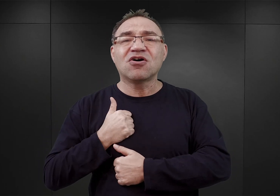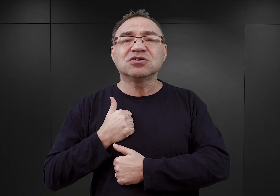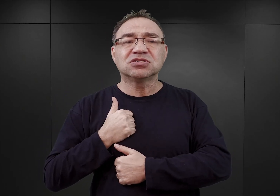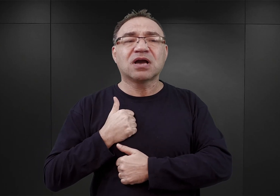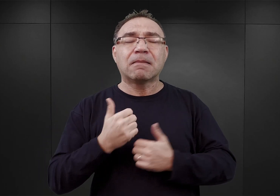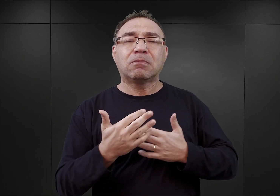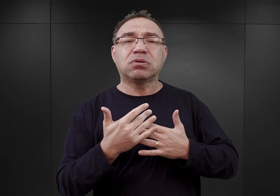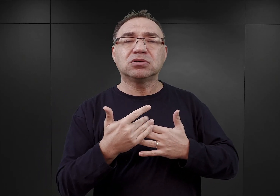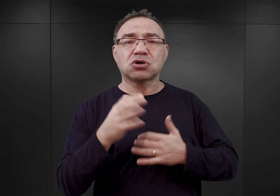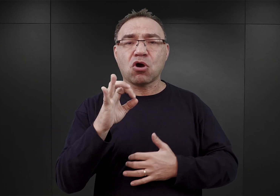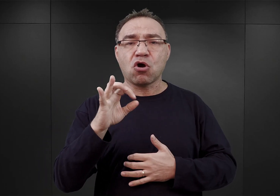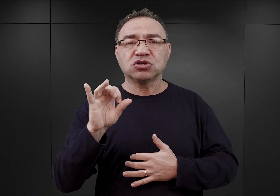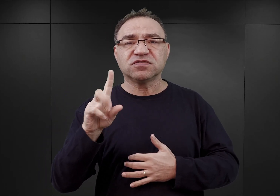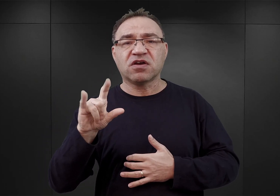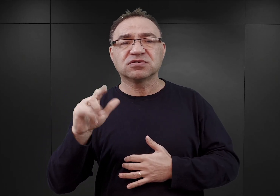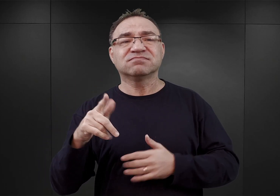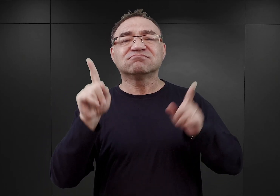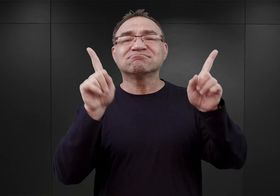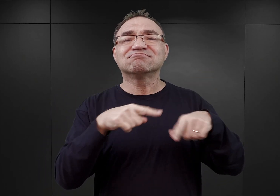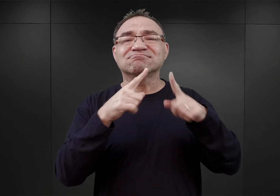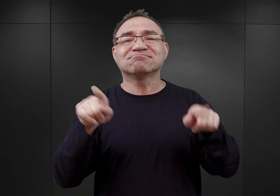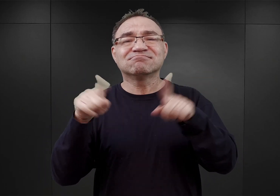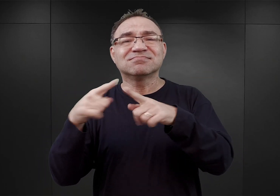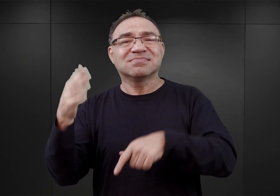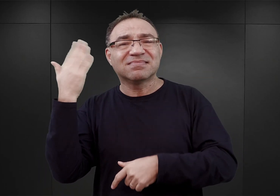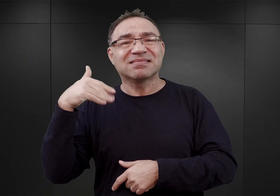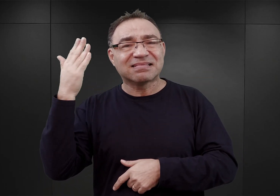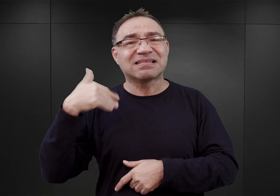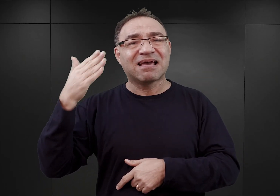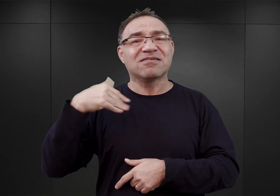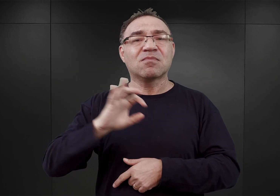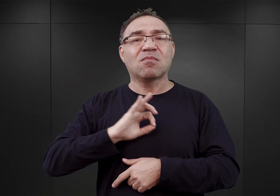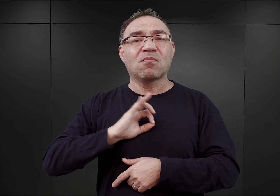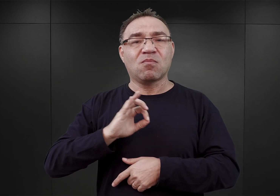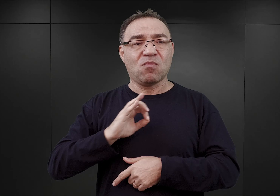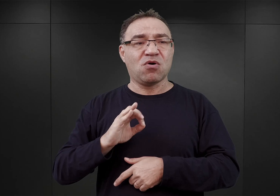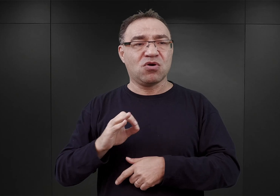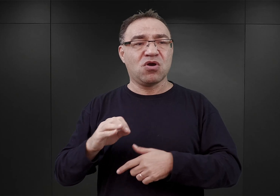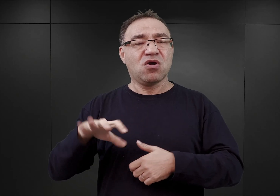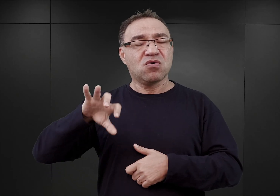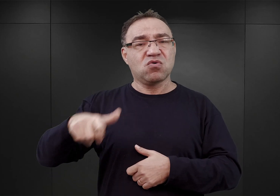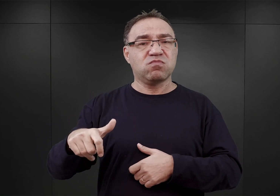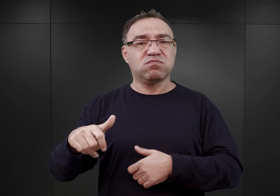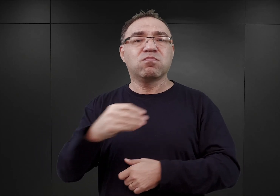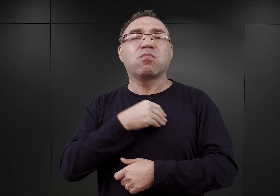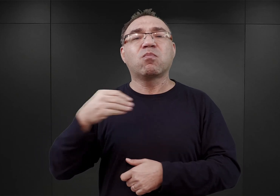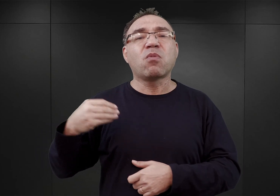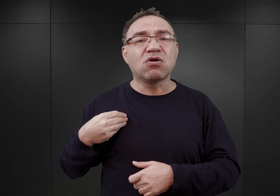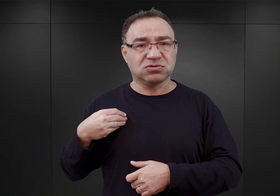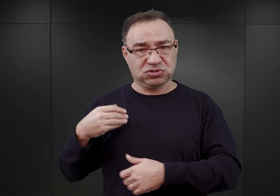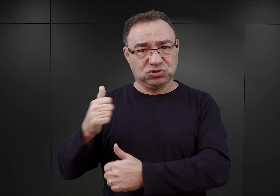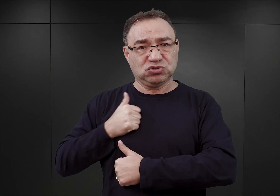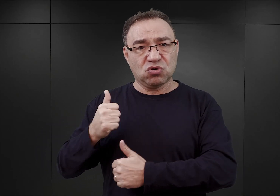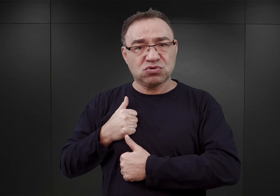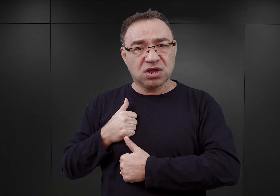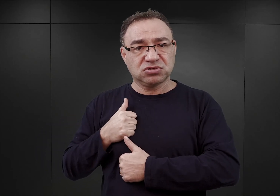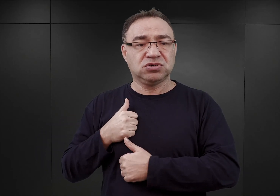które to po likwidacji w nich istniejącego wcześniej obozu jenieckiego dla polskich jeńców wojennych, dla polskich żołnierzy, , stały wówczas puste.